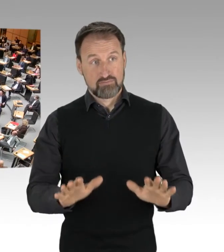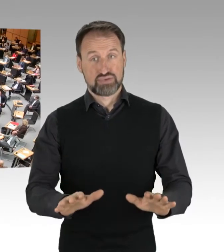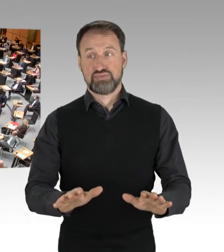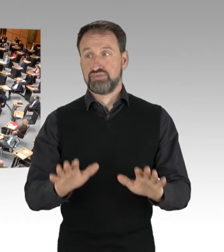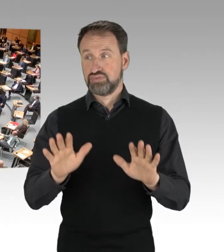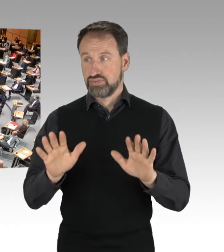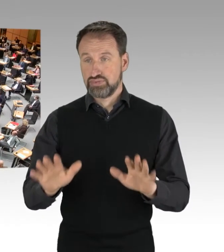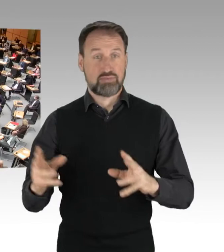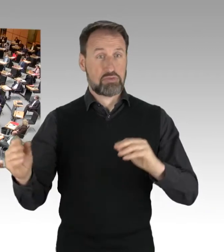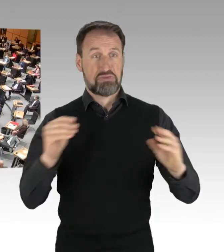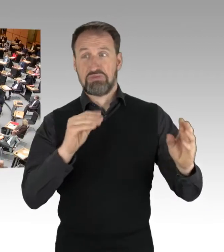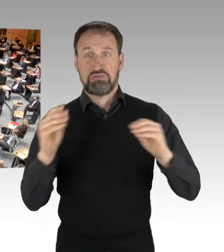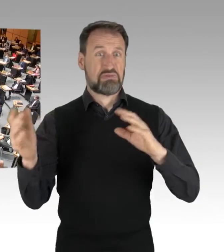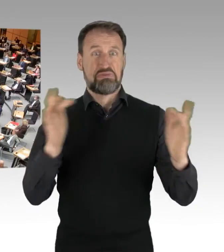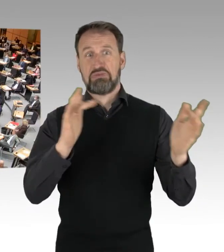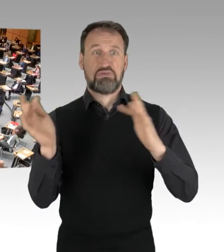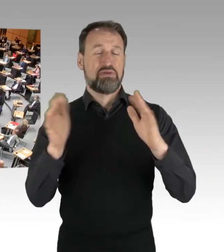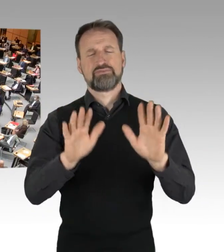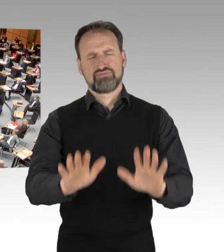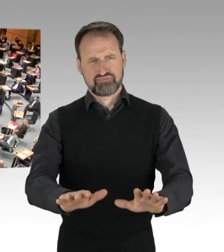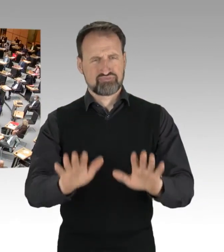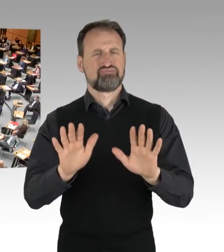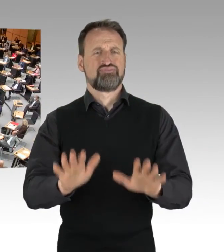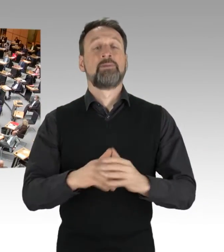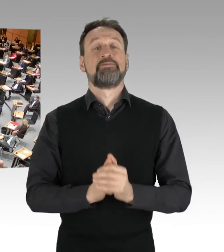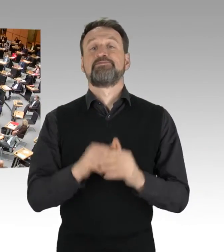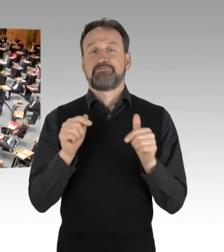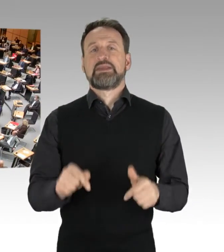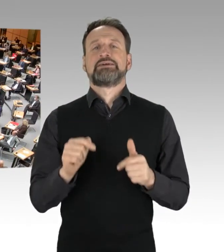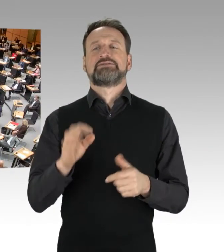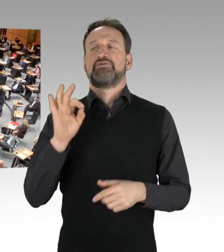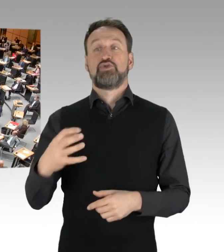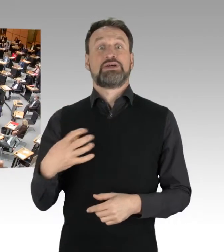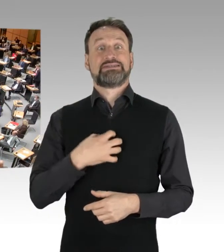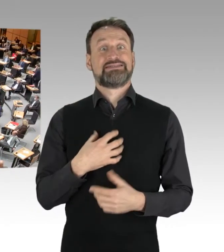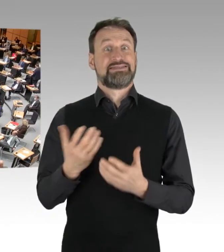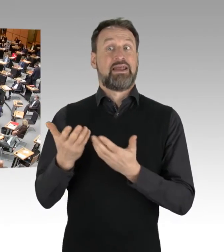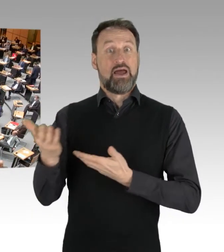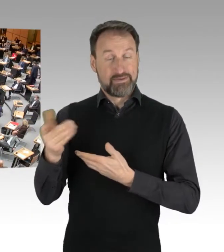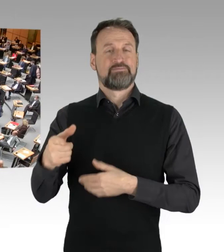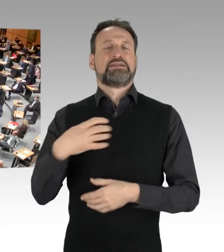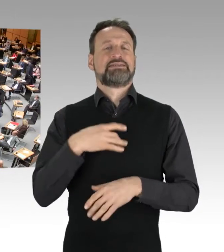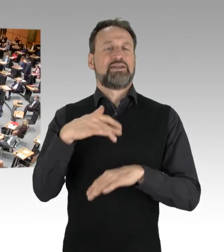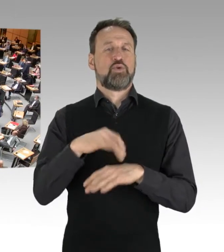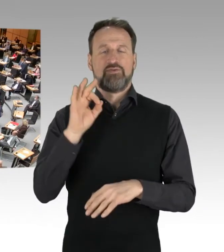Das Wort hat für den Senat die Senatoren für Inneres, Digitalisierung und Sport.